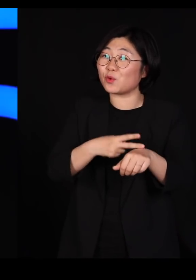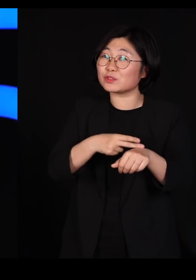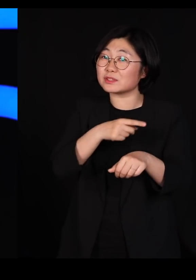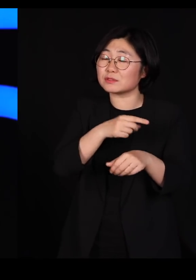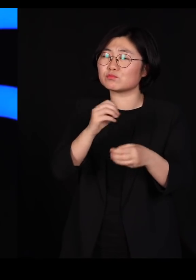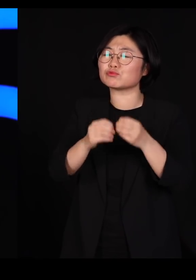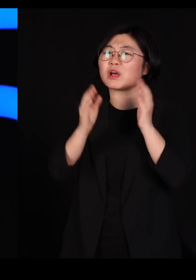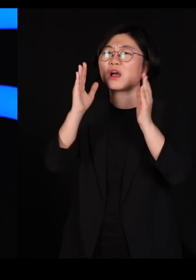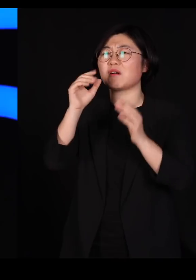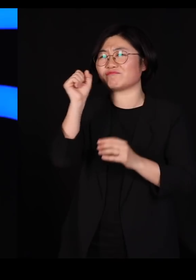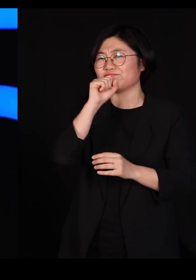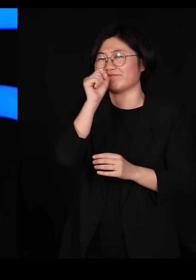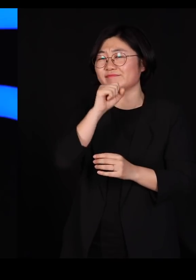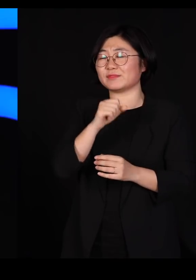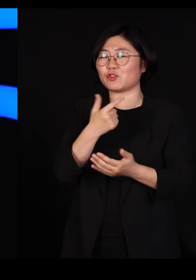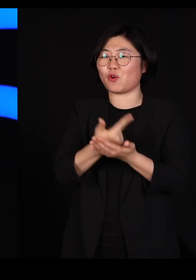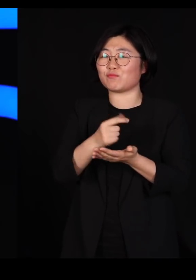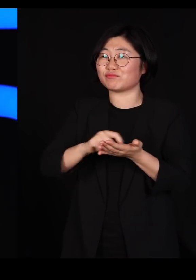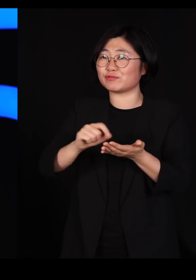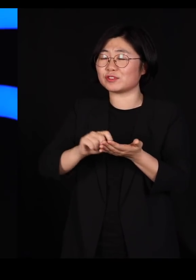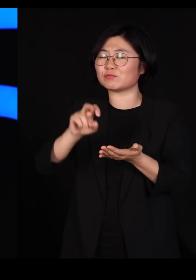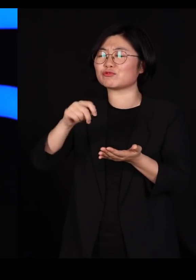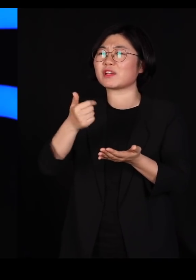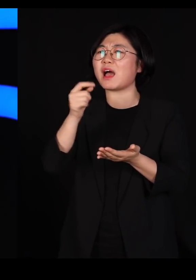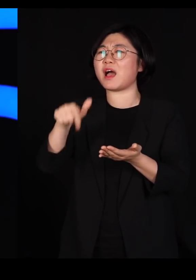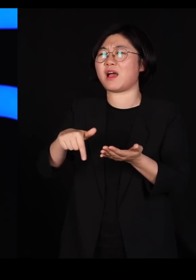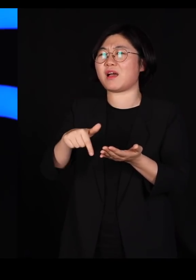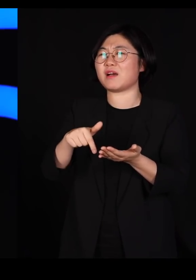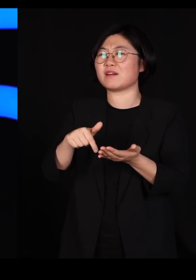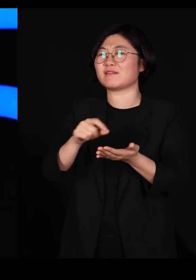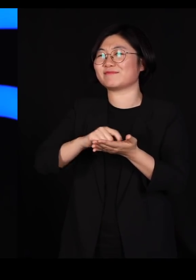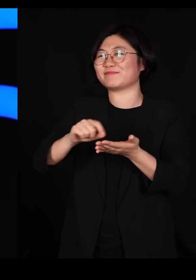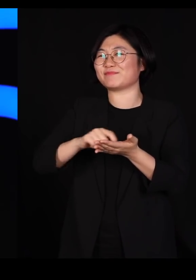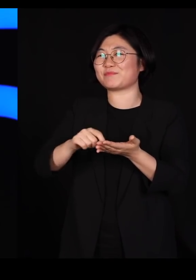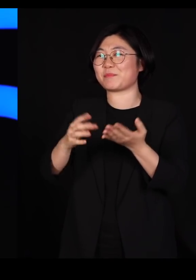그래서 가끔 논문에 굉장히 문학적인 표현을 남기셨어요